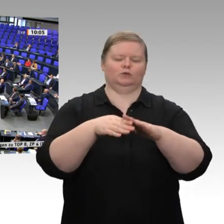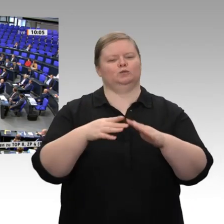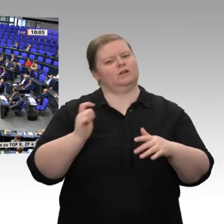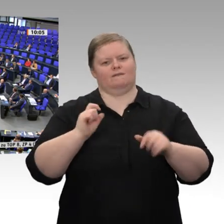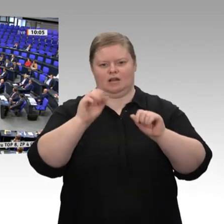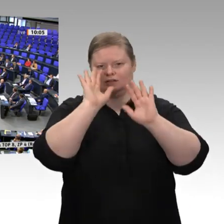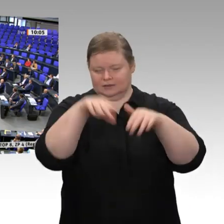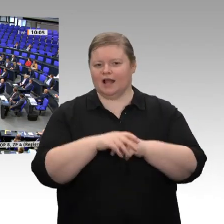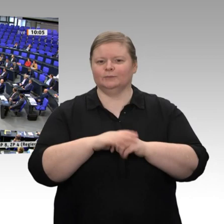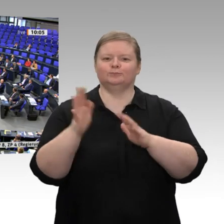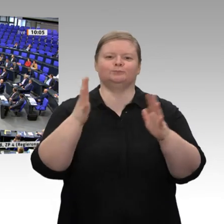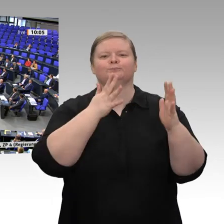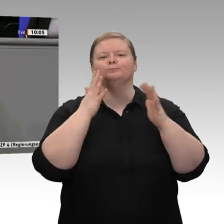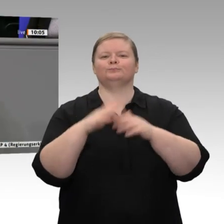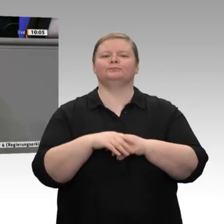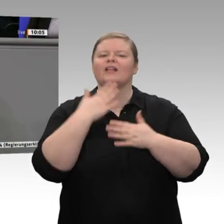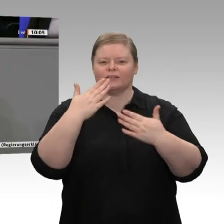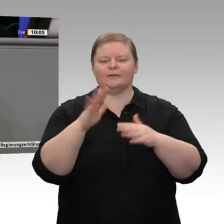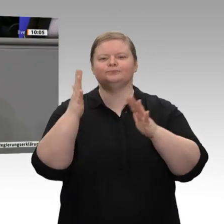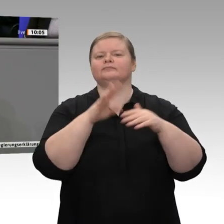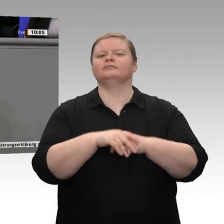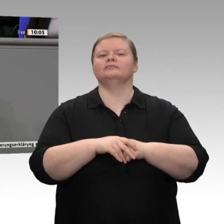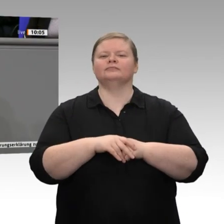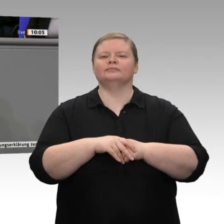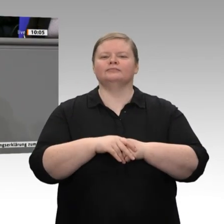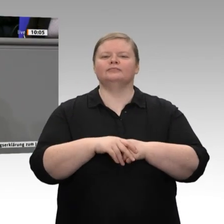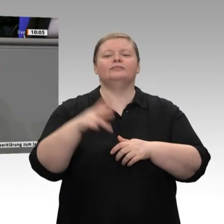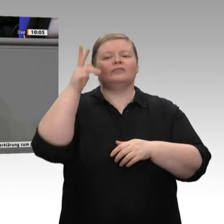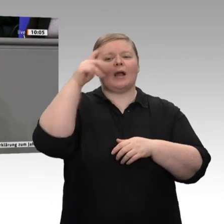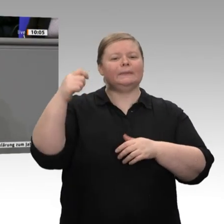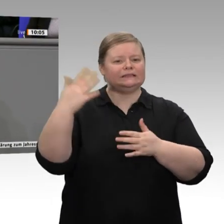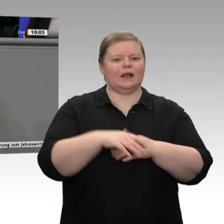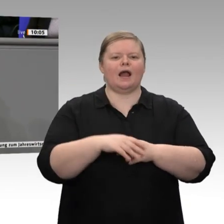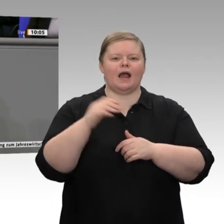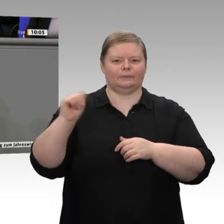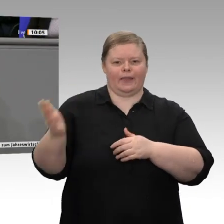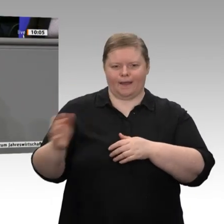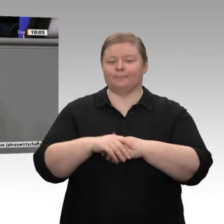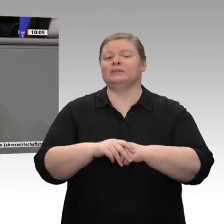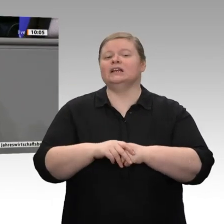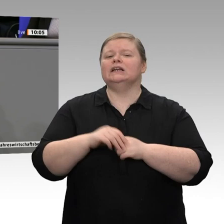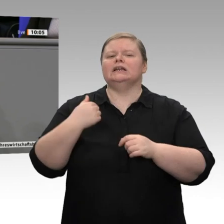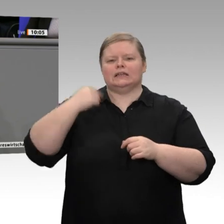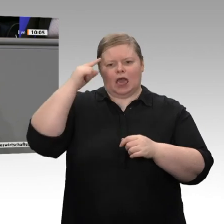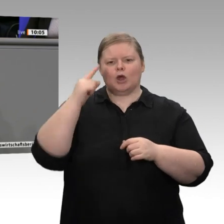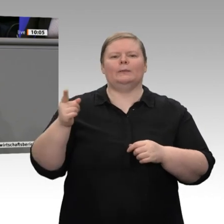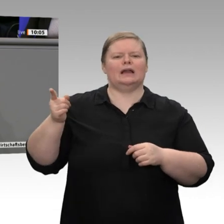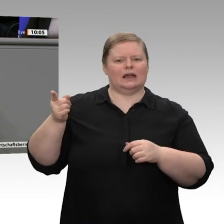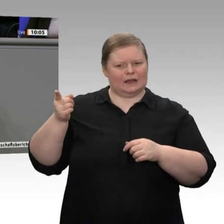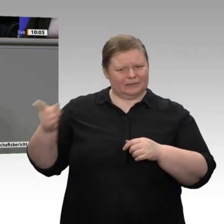Ich glaube, er ist besser in der CDU aufgehoben. Da muss man mehr besser machen als bei der FDP, wenn es um Wirtschaftsfragen geht.